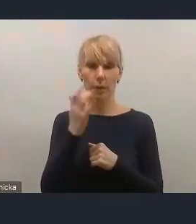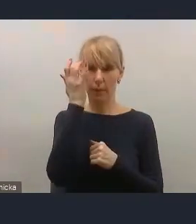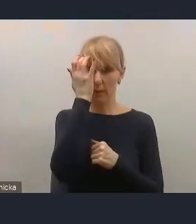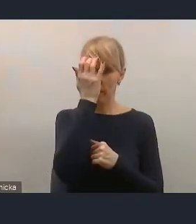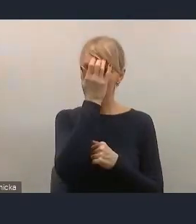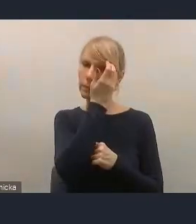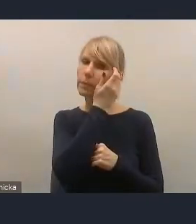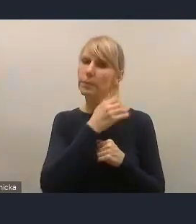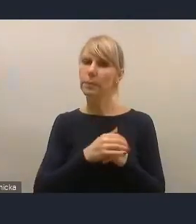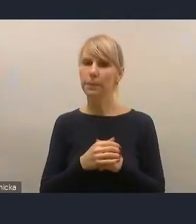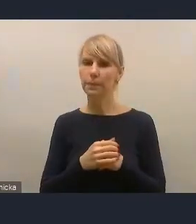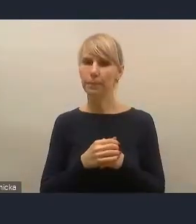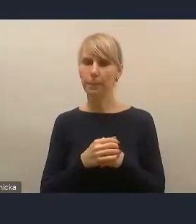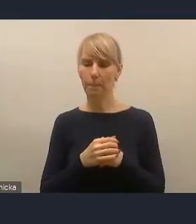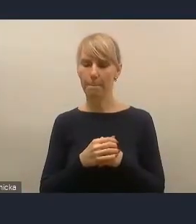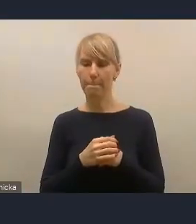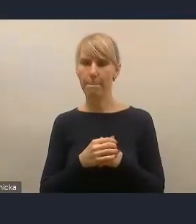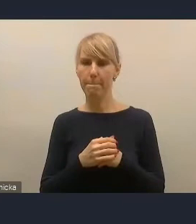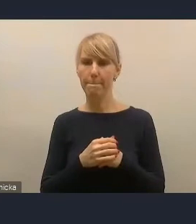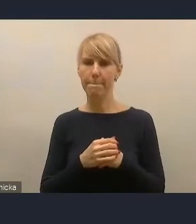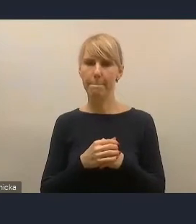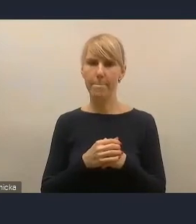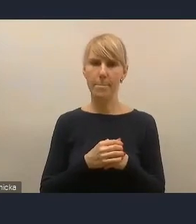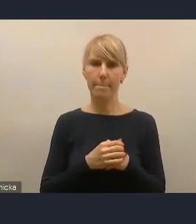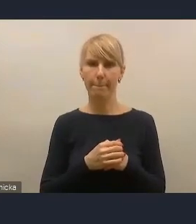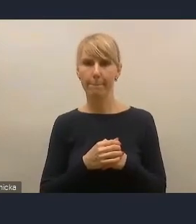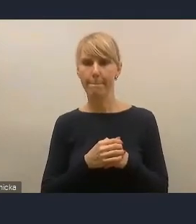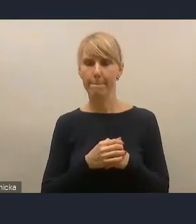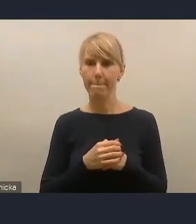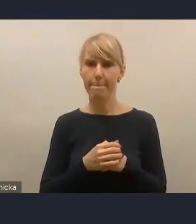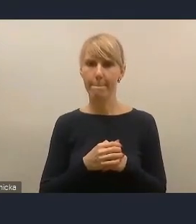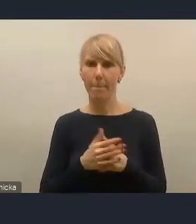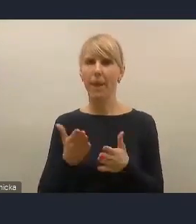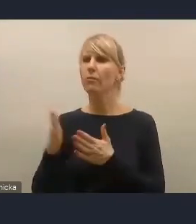a byśmy poprosili pana Wojciecha Daniela z Tarnowa, żeby się przygotował, bo jest chyba kolejną osobą,